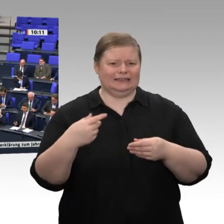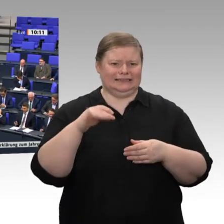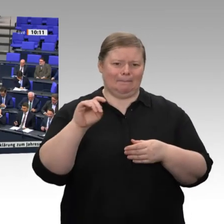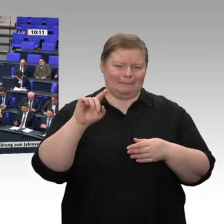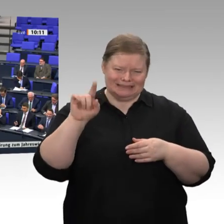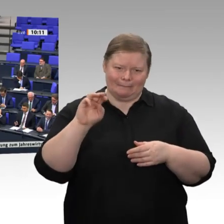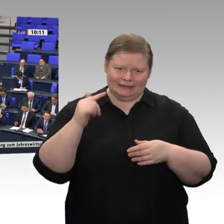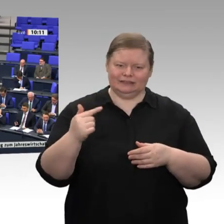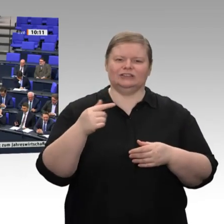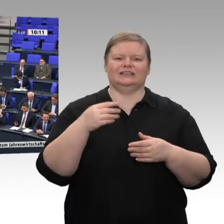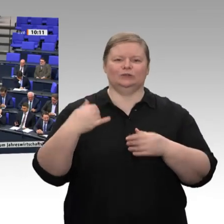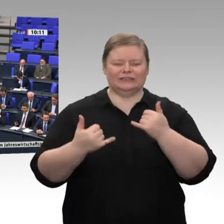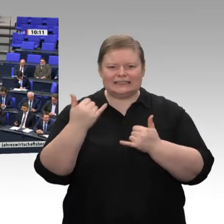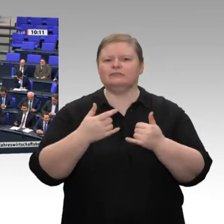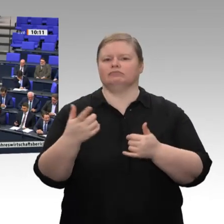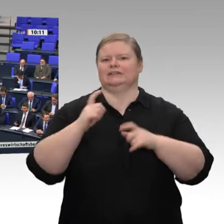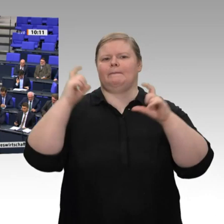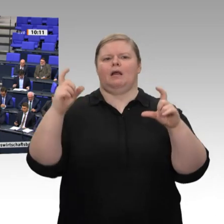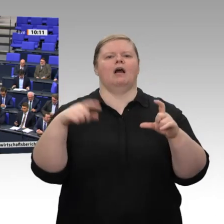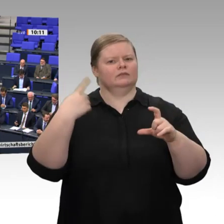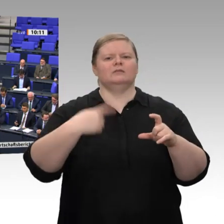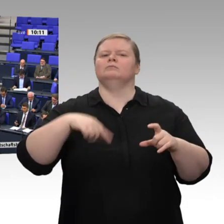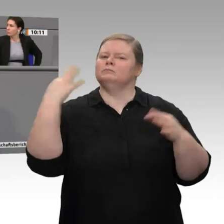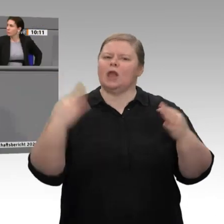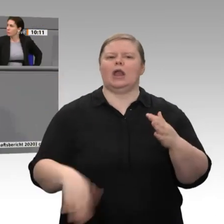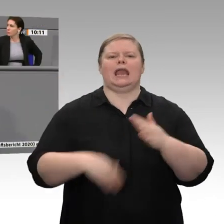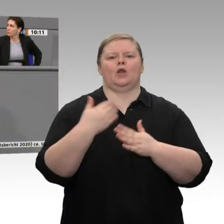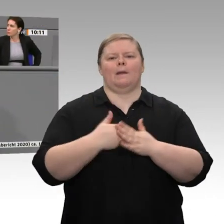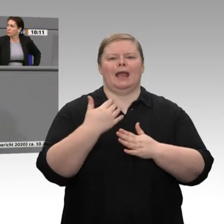habe ich auch der Rede von Herrn Pfeiffer zugehört. Sie haben sich zum Thema